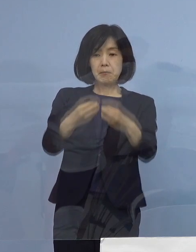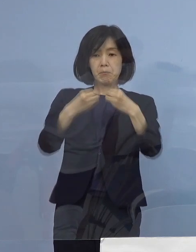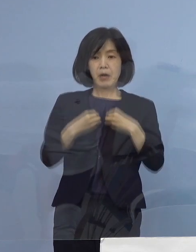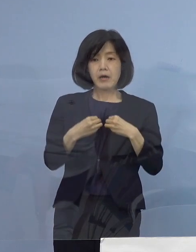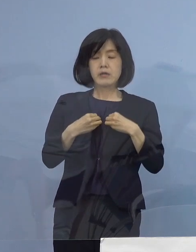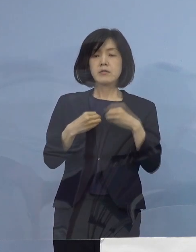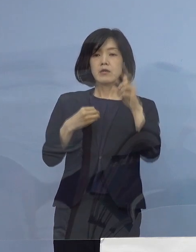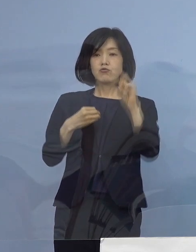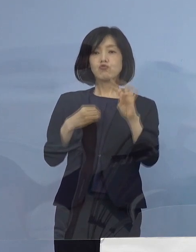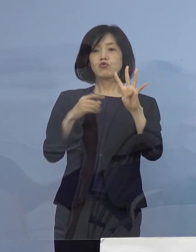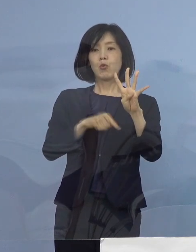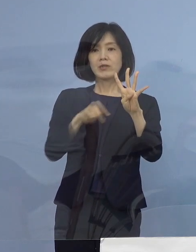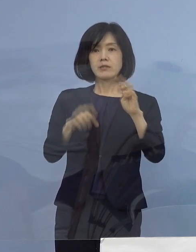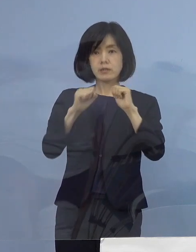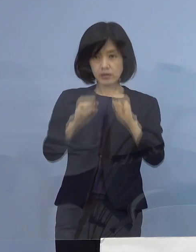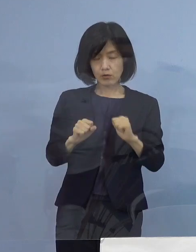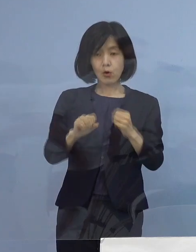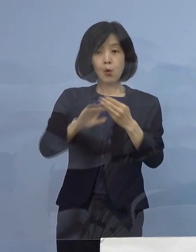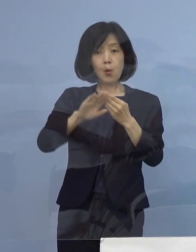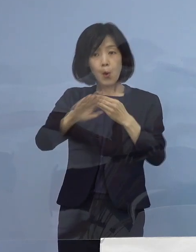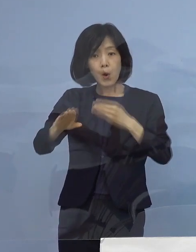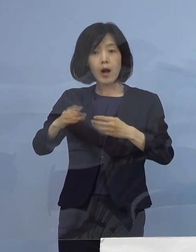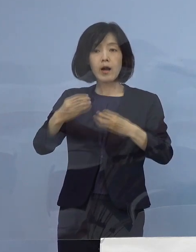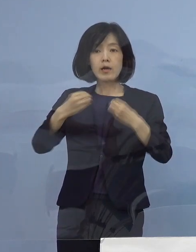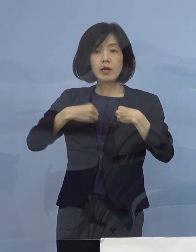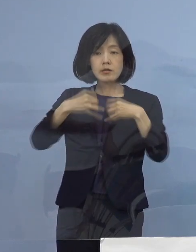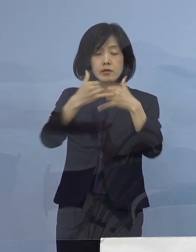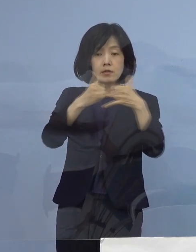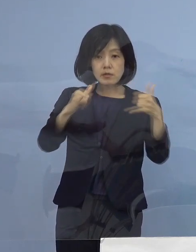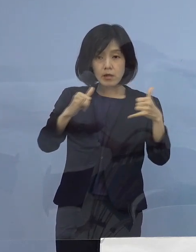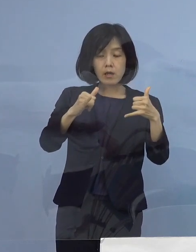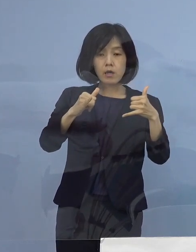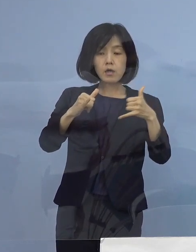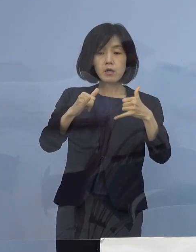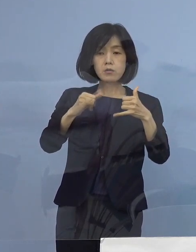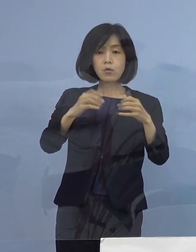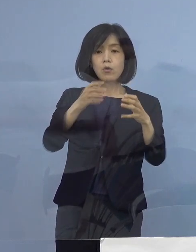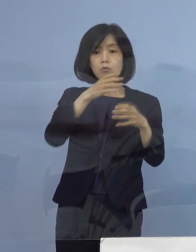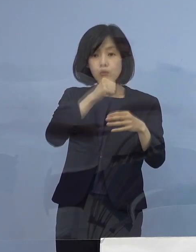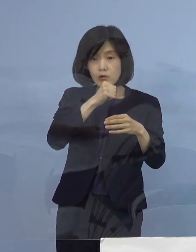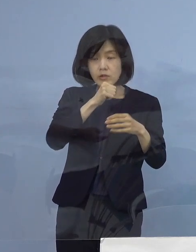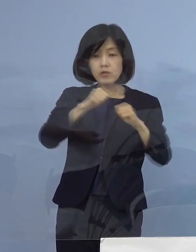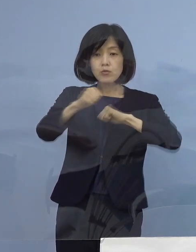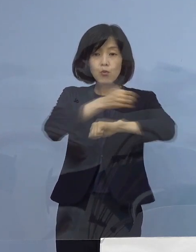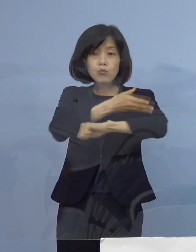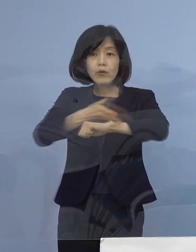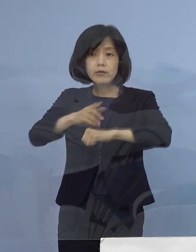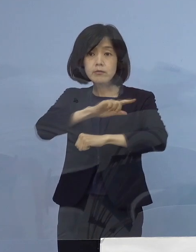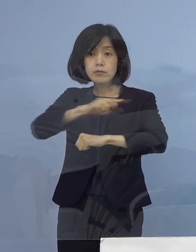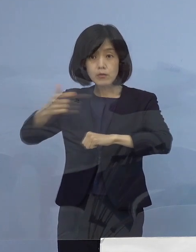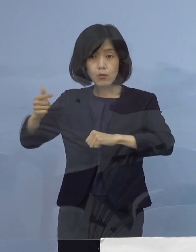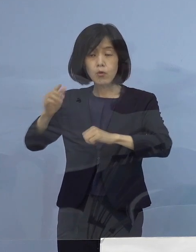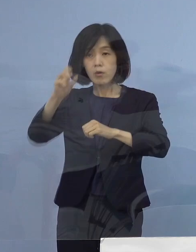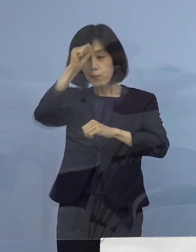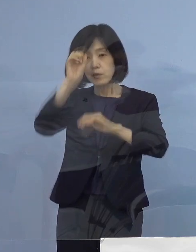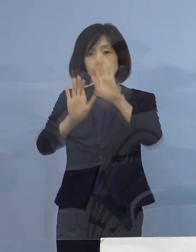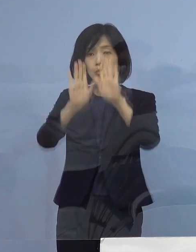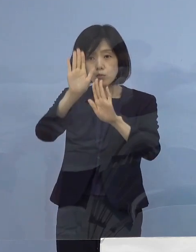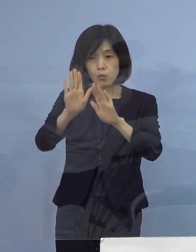その他、感染者の年代や主な行動歴 症状の程度など詳細につきましては